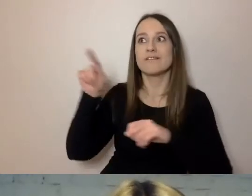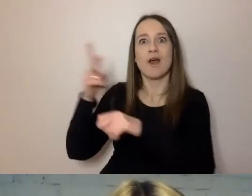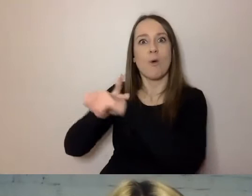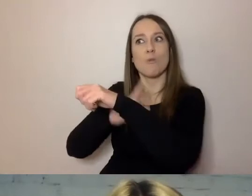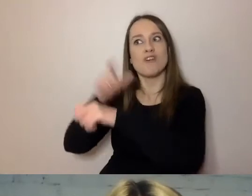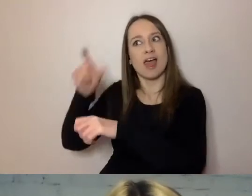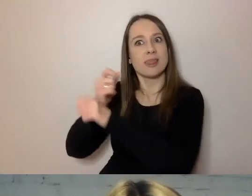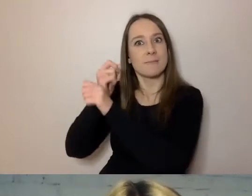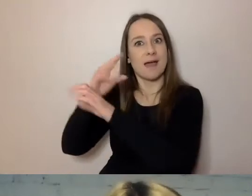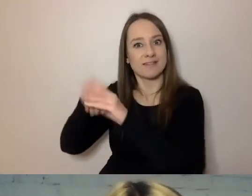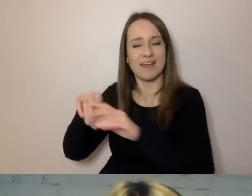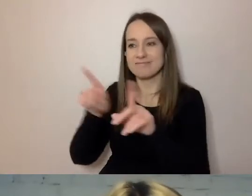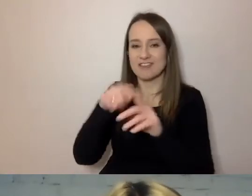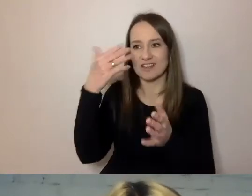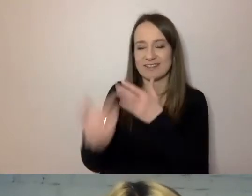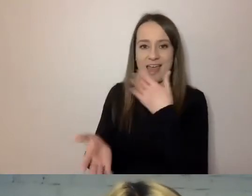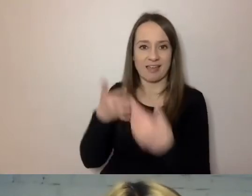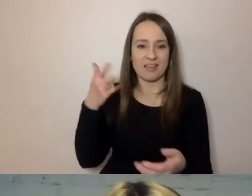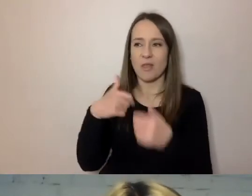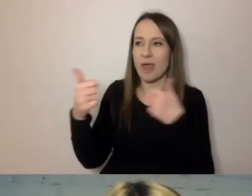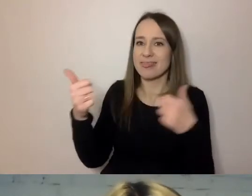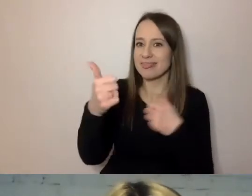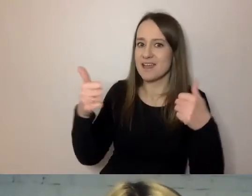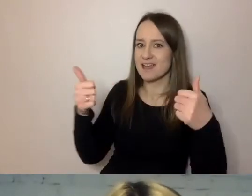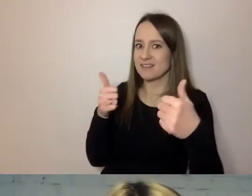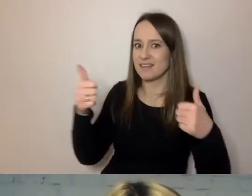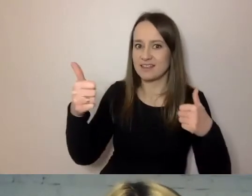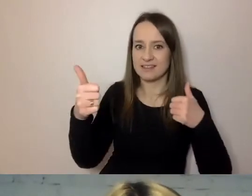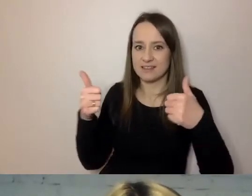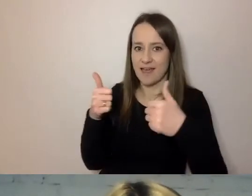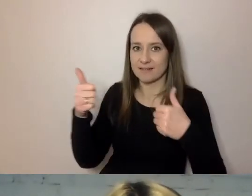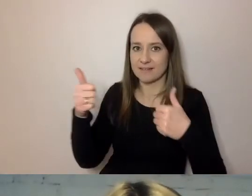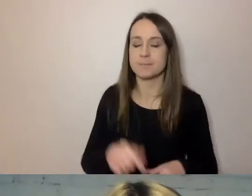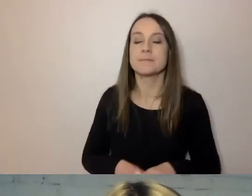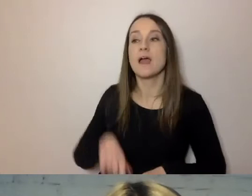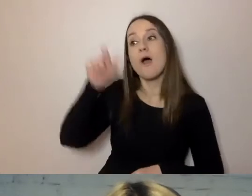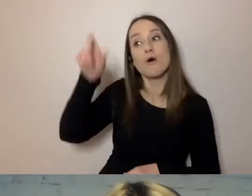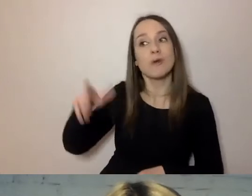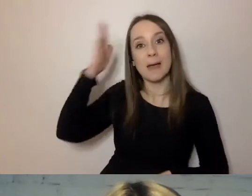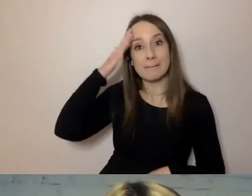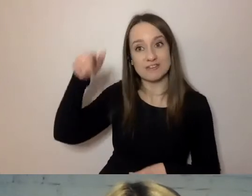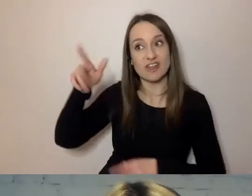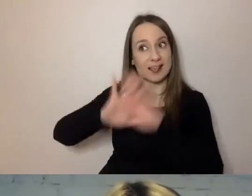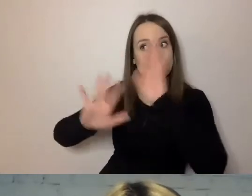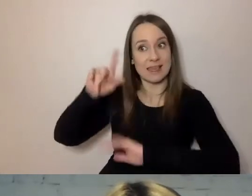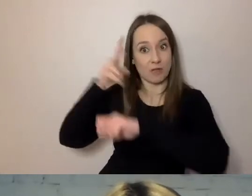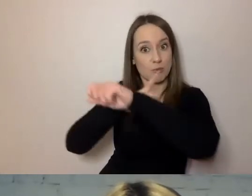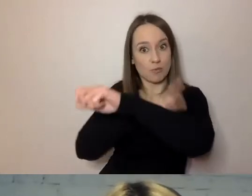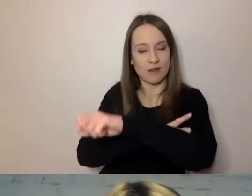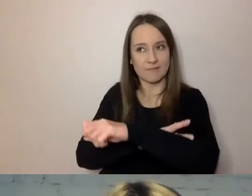Kiedy powstaje dystans, mieszkaniec, klient urzędu, traci wówczas zaufanie do urzędnika.